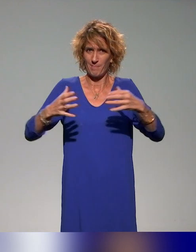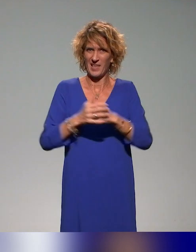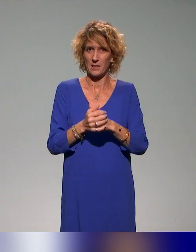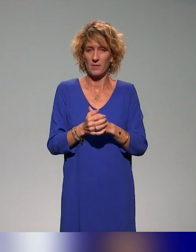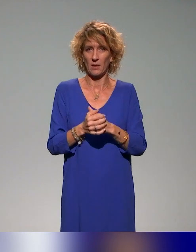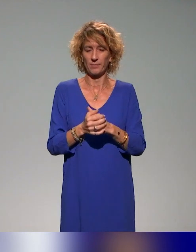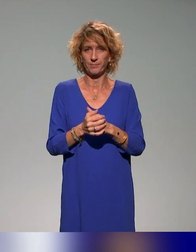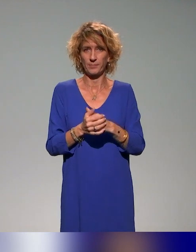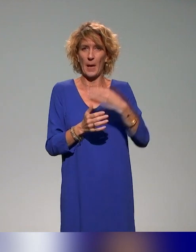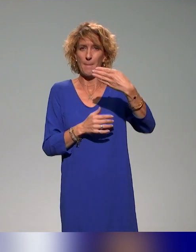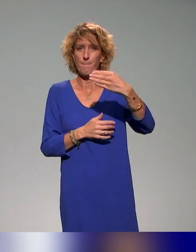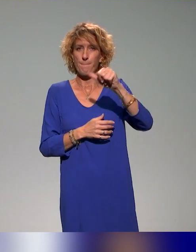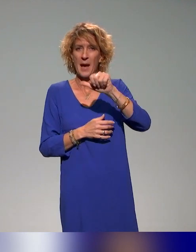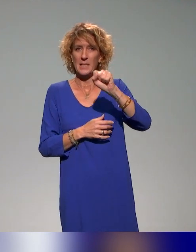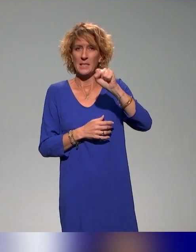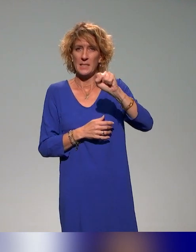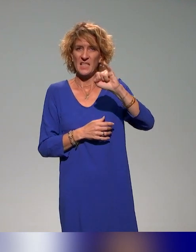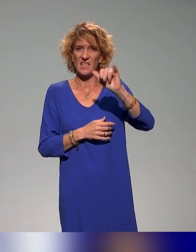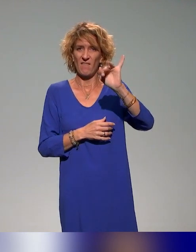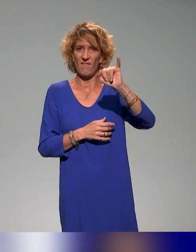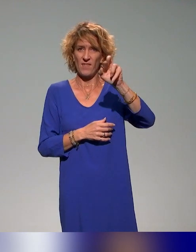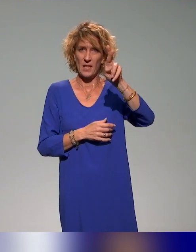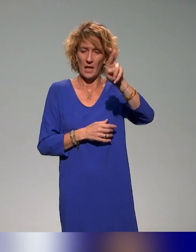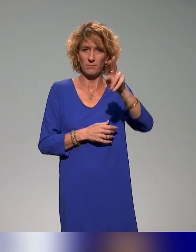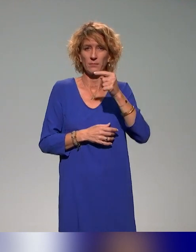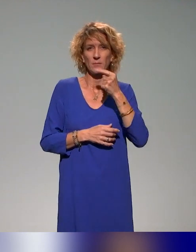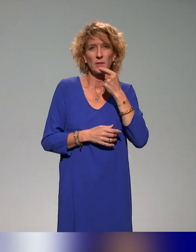l'action, mais on a cette volonté d'essaimer de manière massive ces